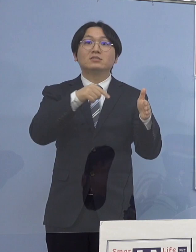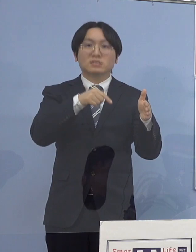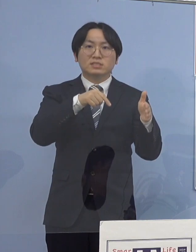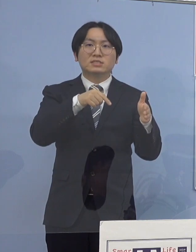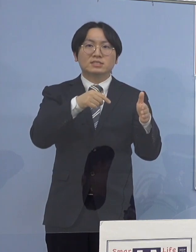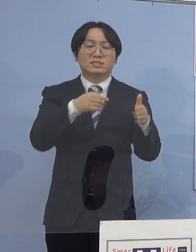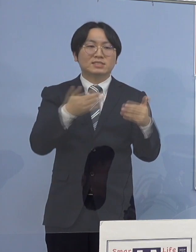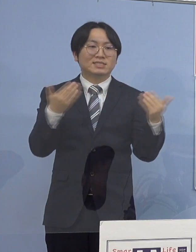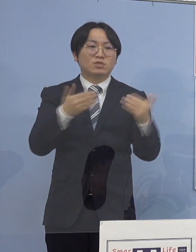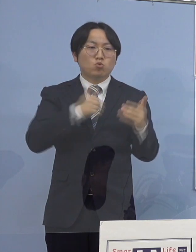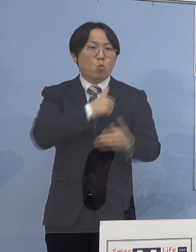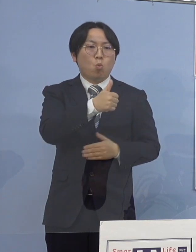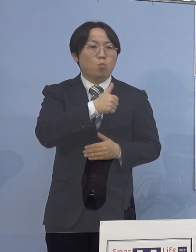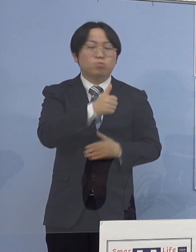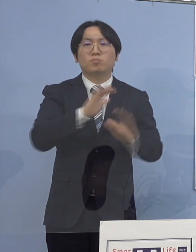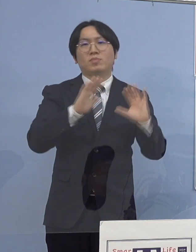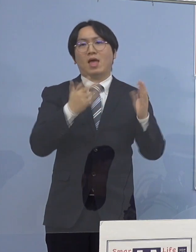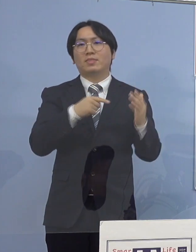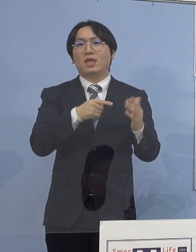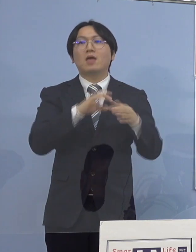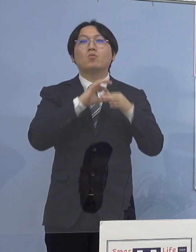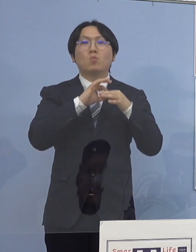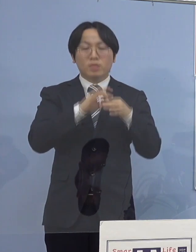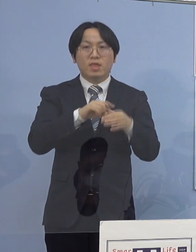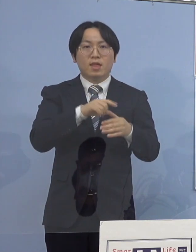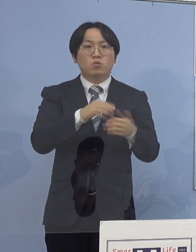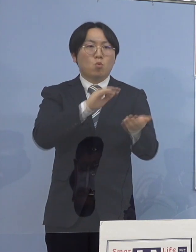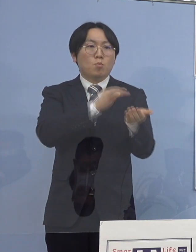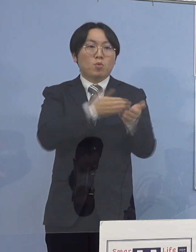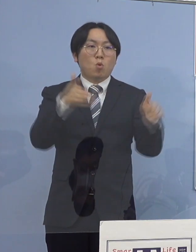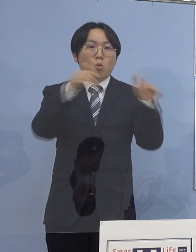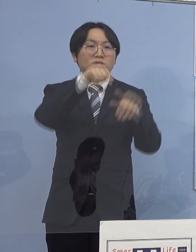院内に濃厚接触者はいないと判断し